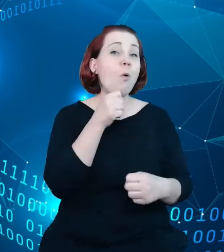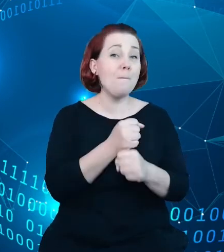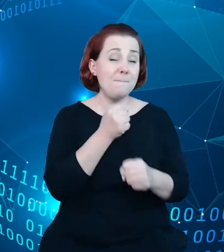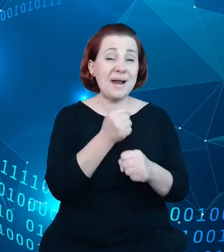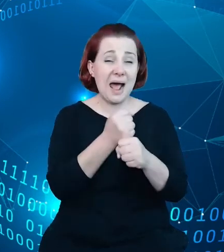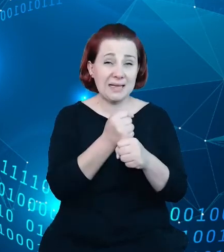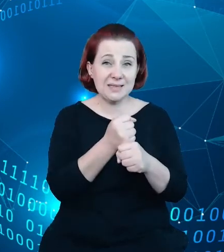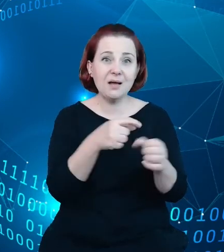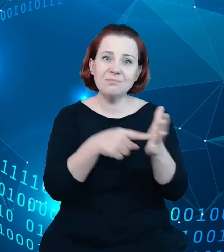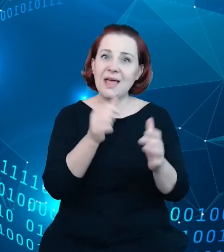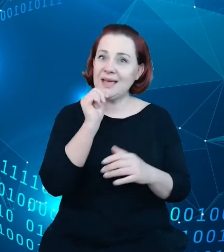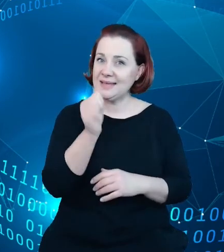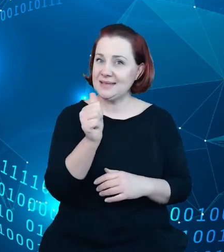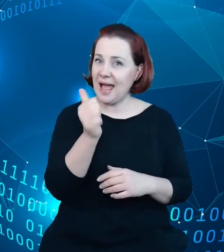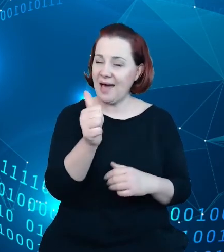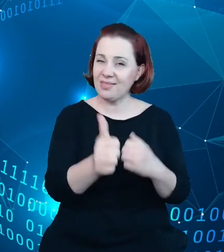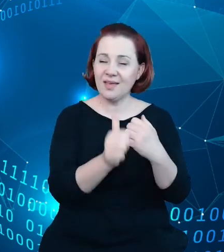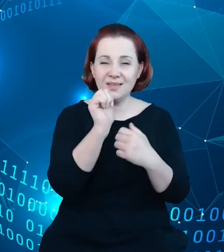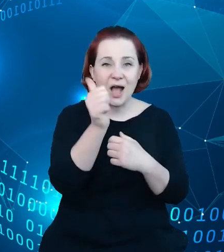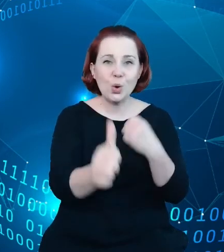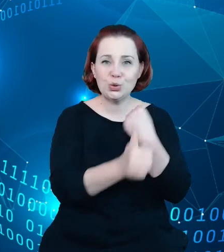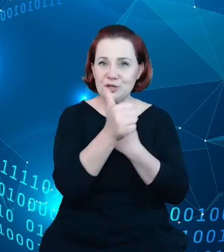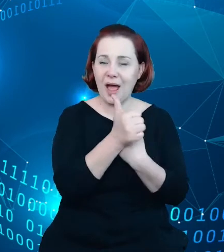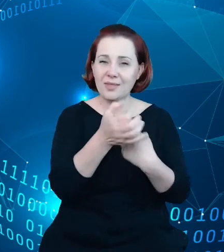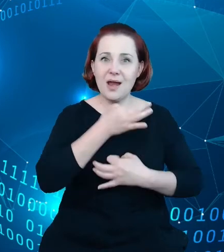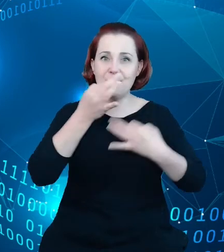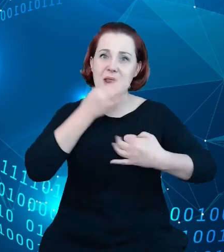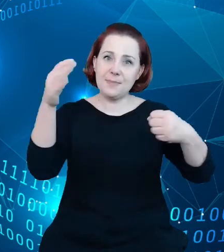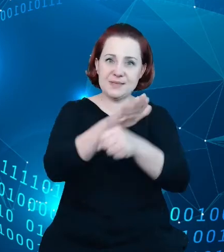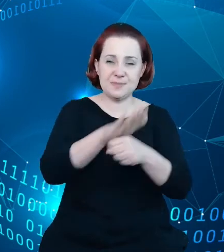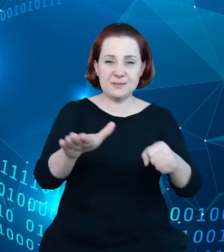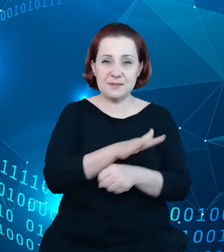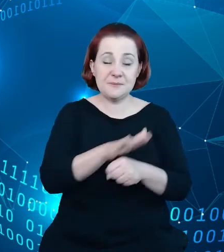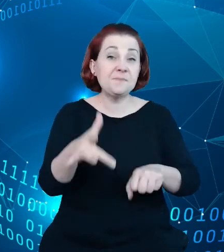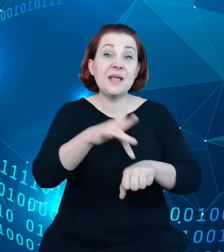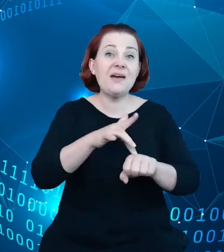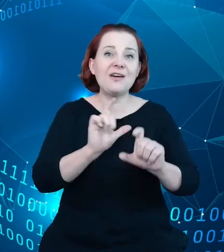danych poprawić. I efektem jej jest no znaczący wzrost w